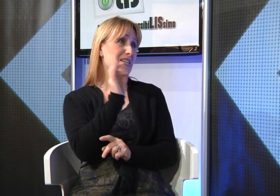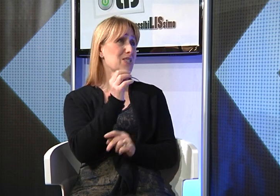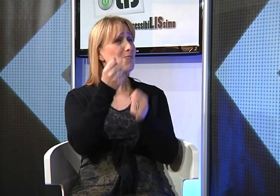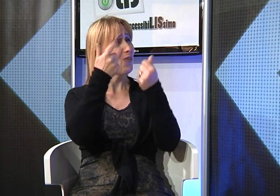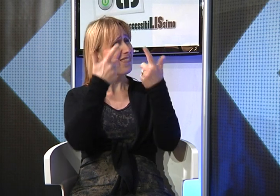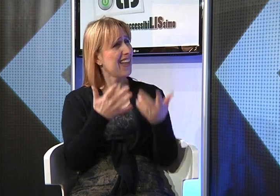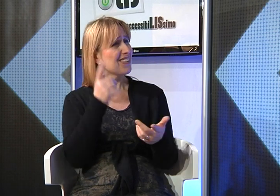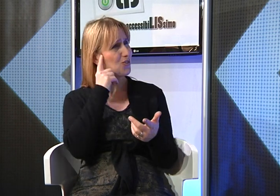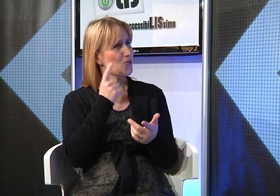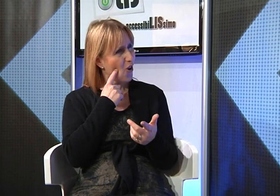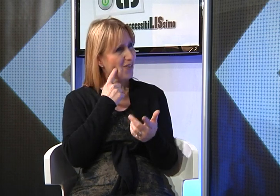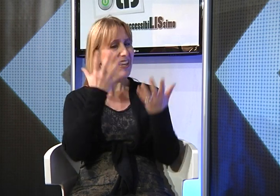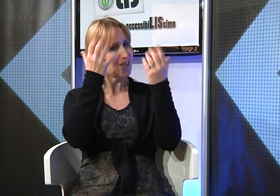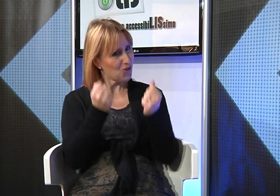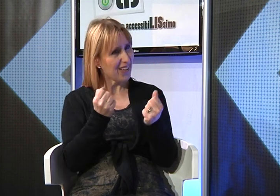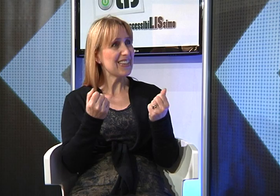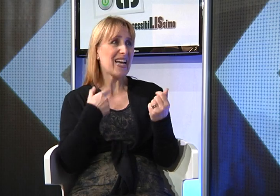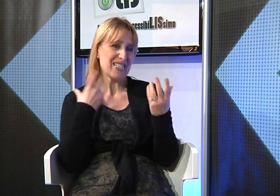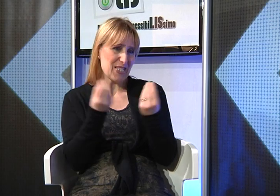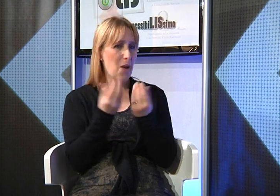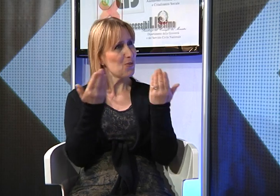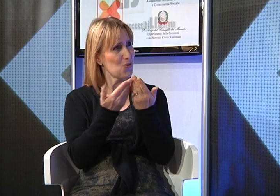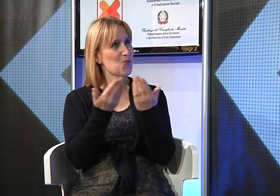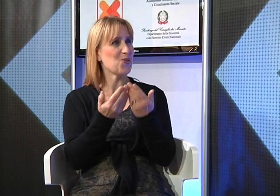grazie a questo molti sordi hanno accettato di studiare insieme a noi i Testi Sacri.